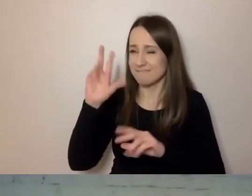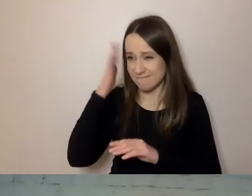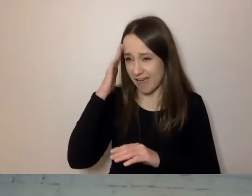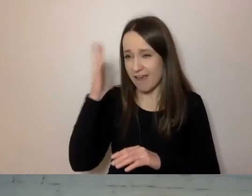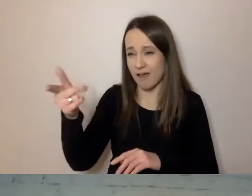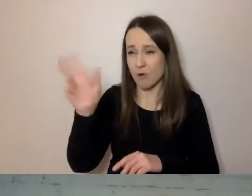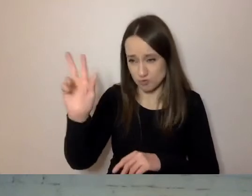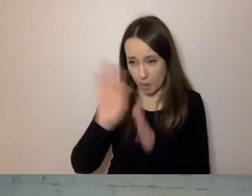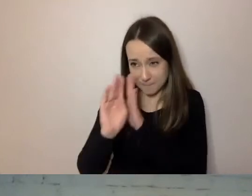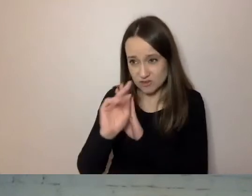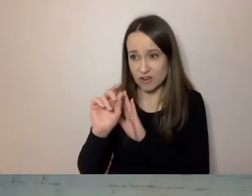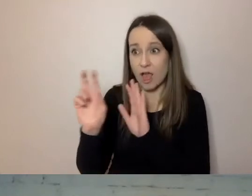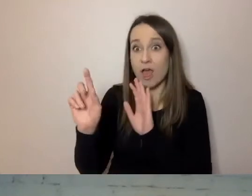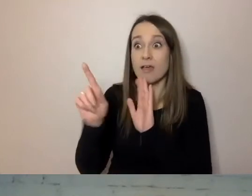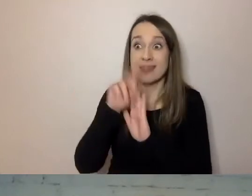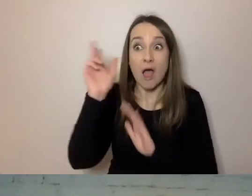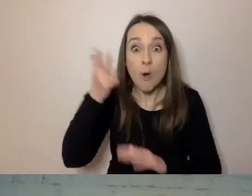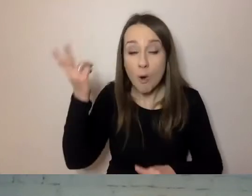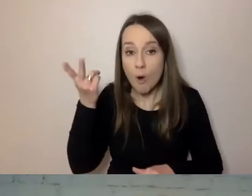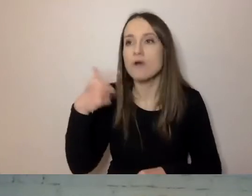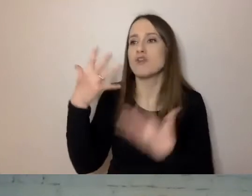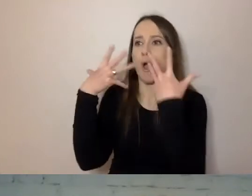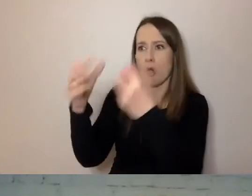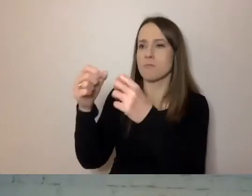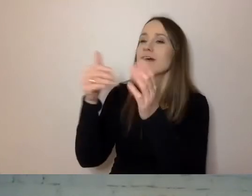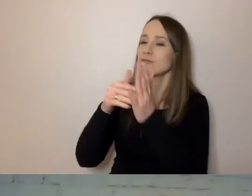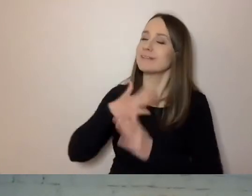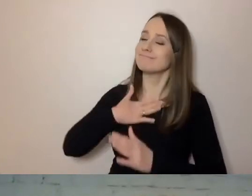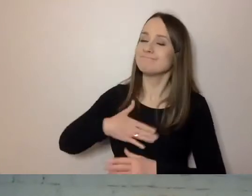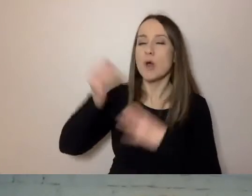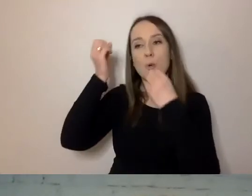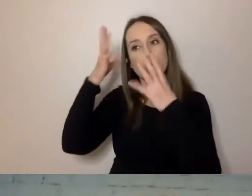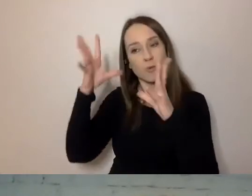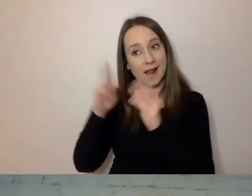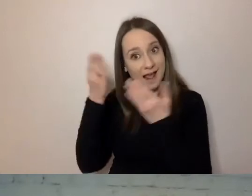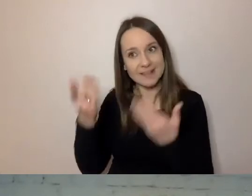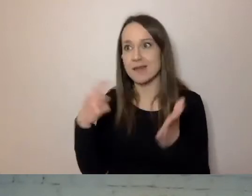Czy odbiorca potraktowany jest życzliwie i z kulturą. To też istotne.